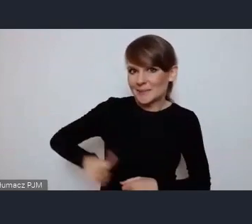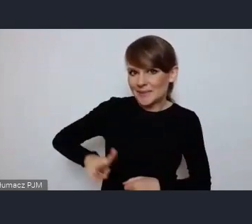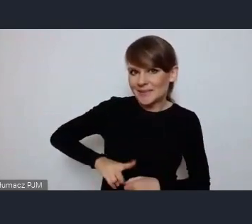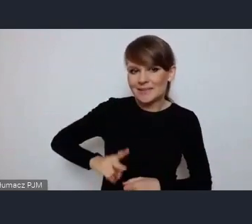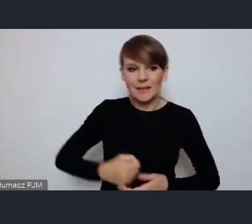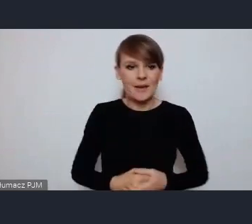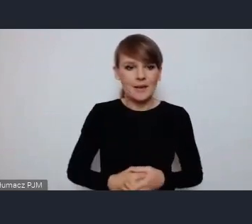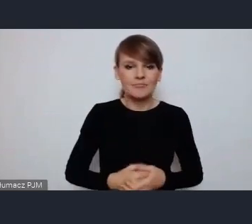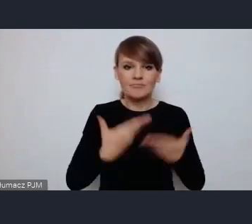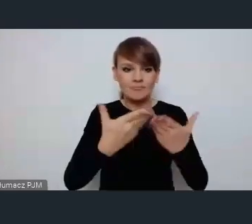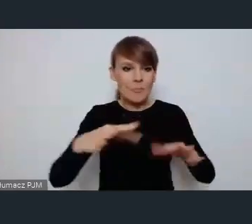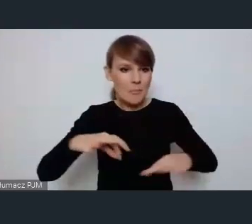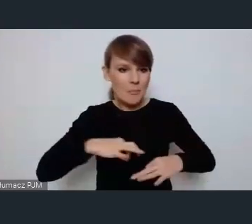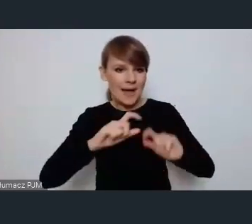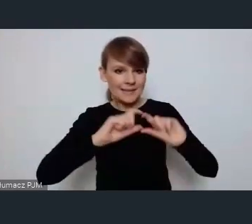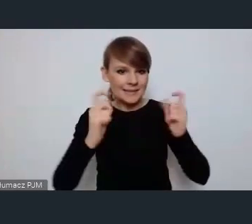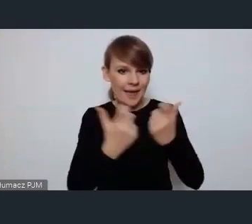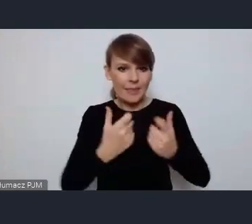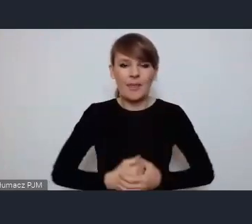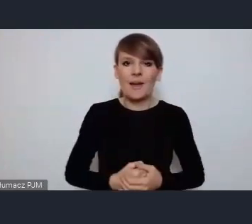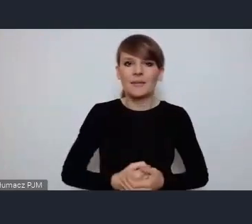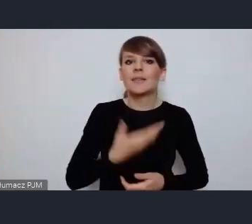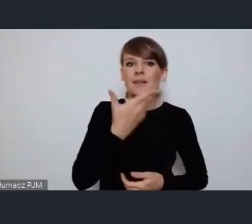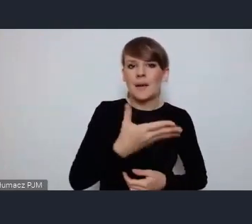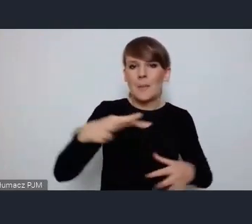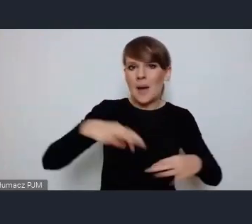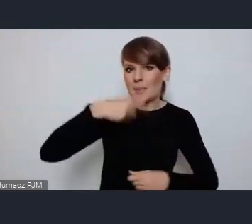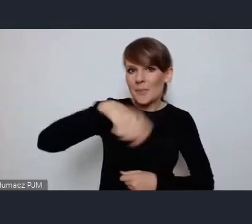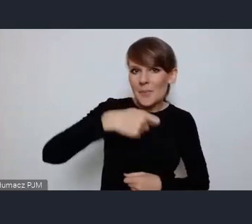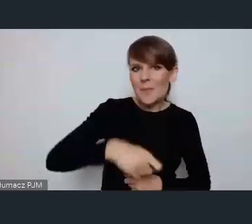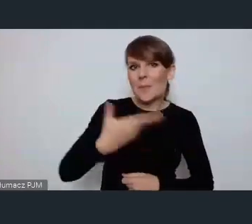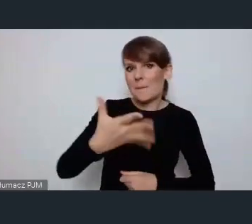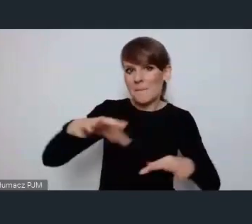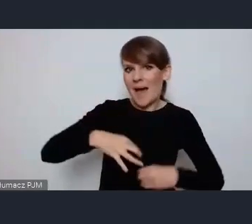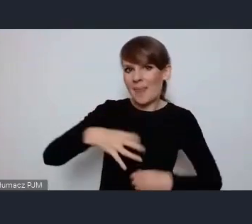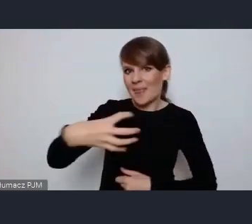Panie Senatorze, Panie Prezydencie, Panie Dyrektorze, wszyscy Szanowni Państwo